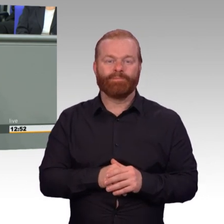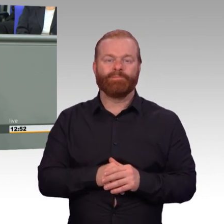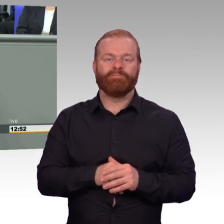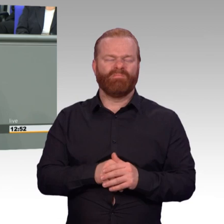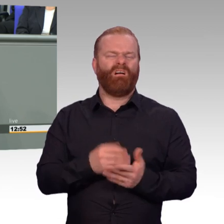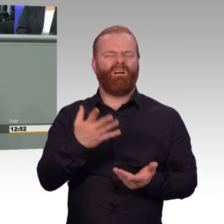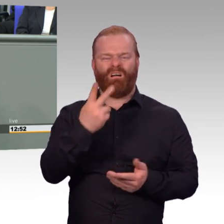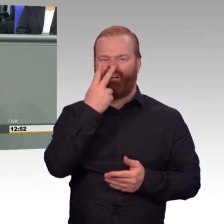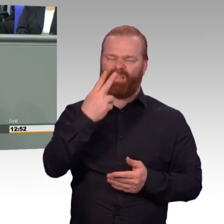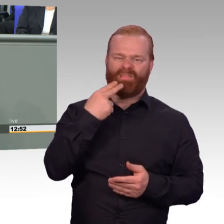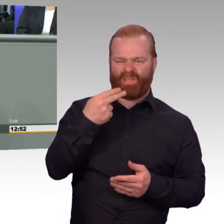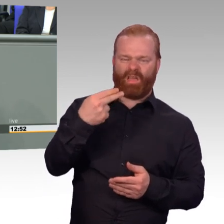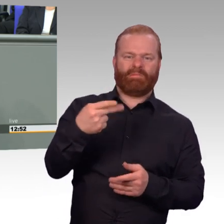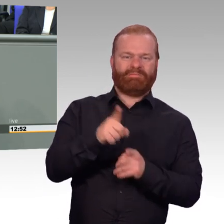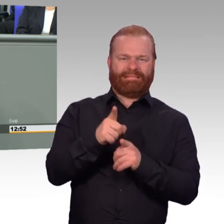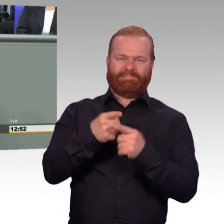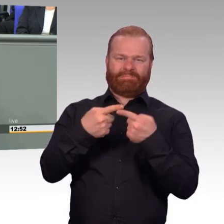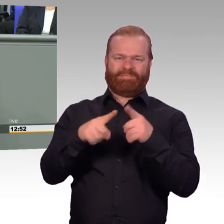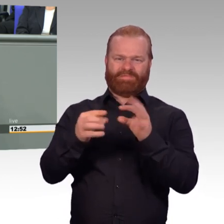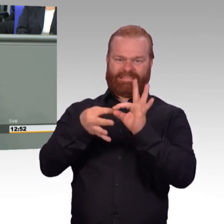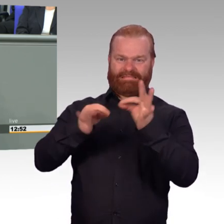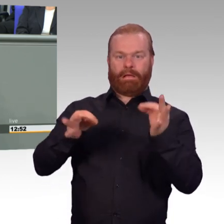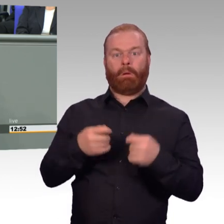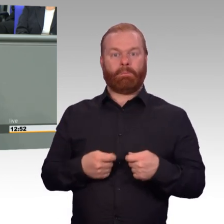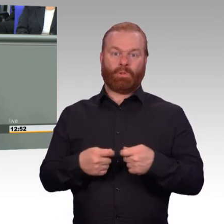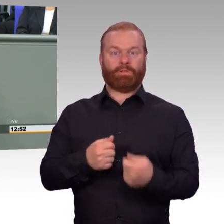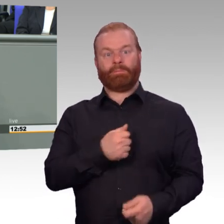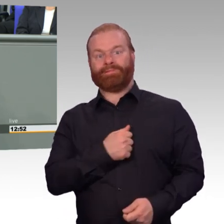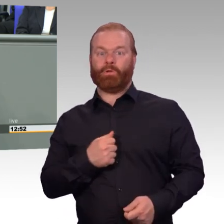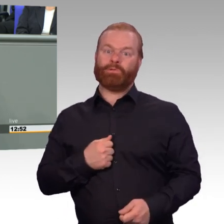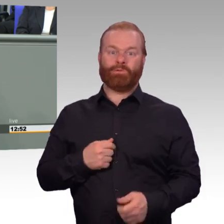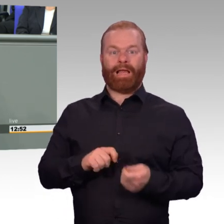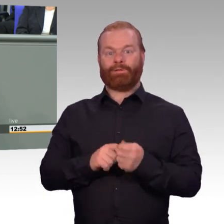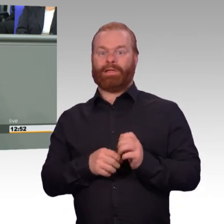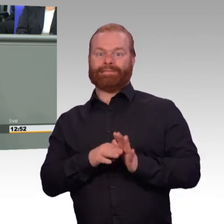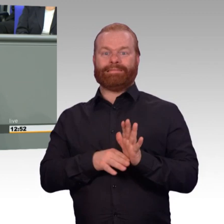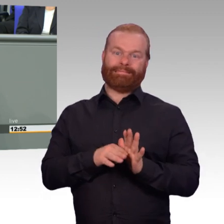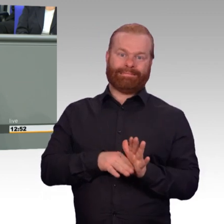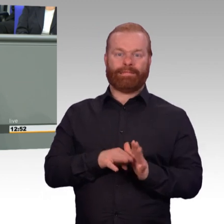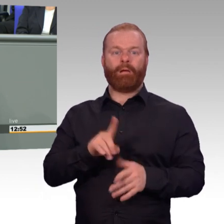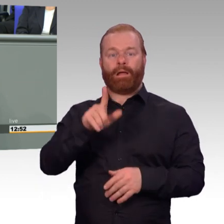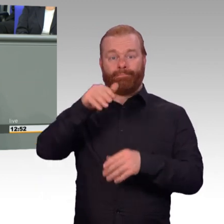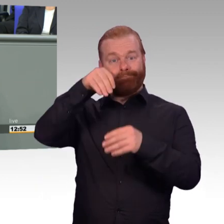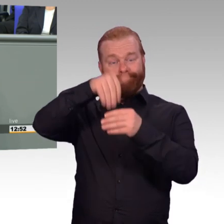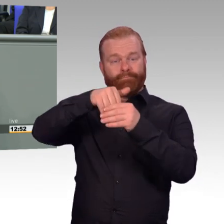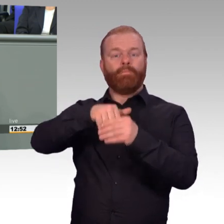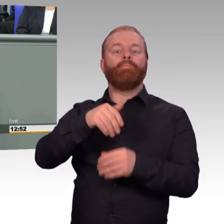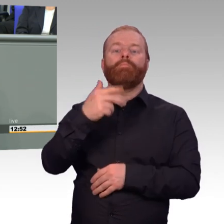zweitens bessere Vergütung und drittens bessere soziale Absicherung für unsere Frauen und Männer in Uniform.